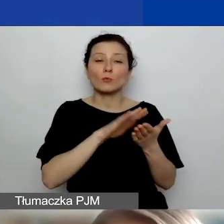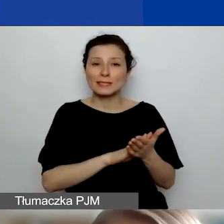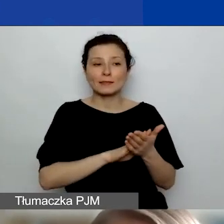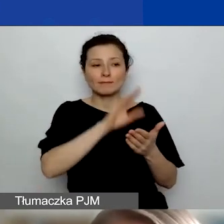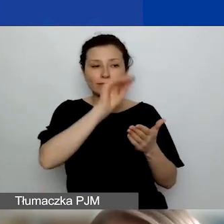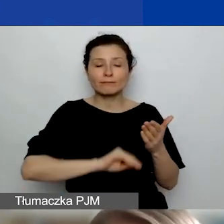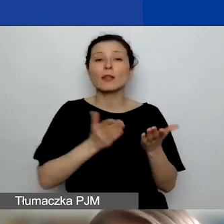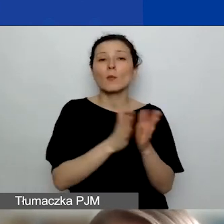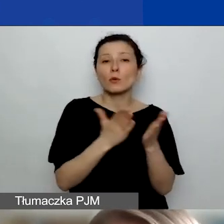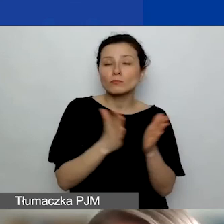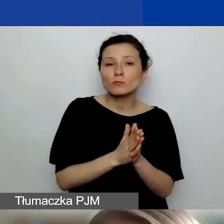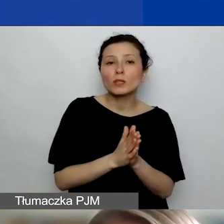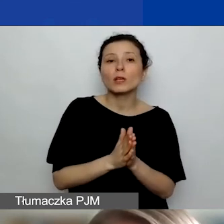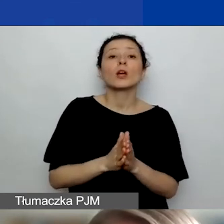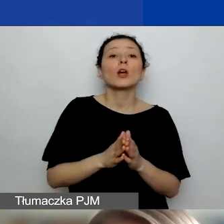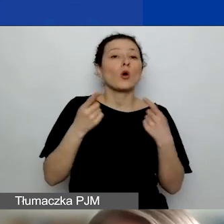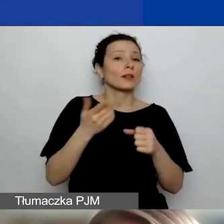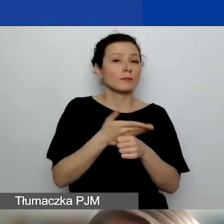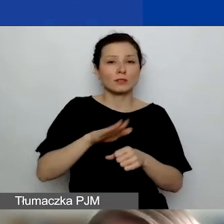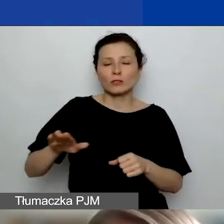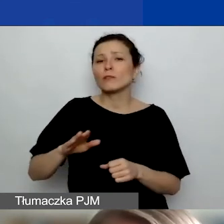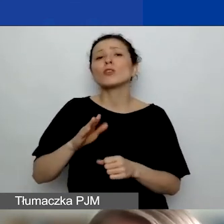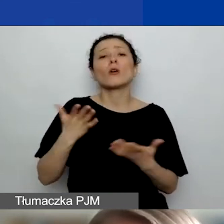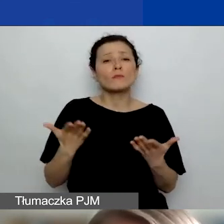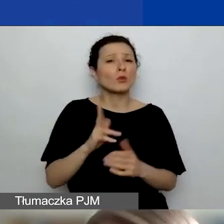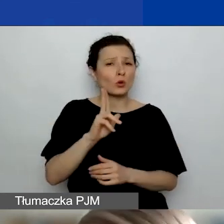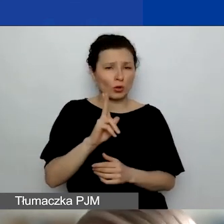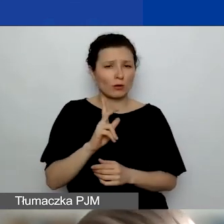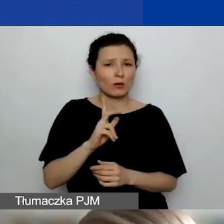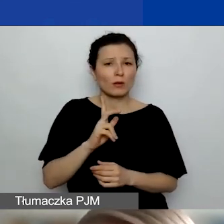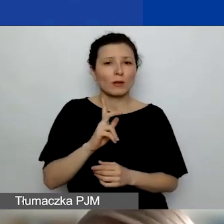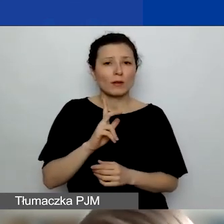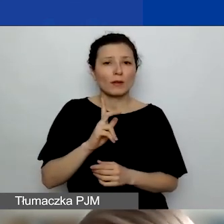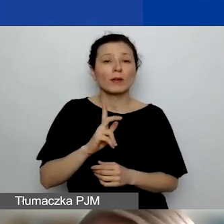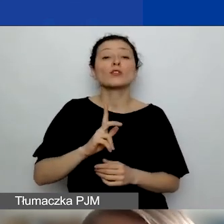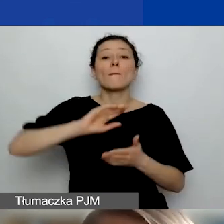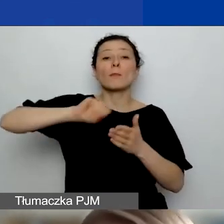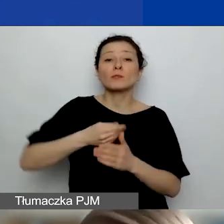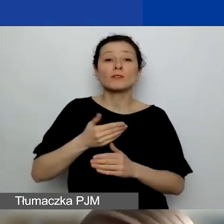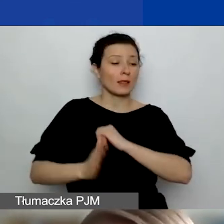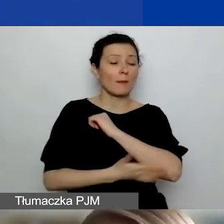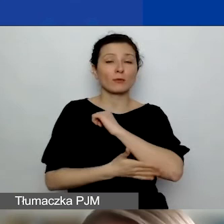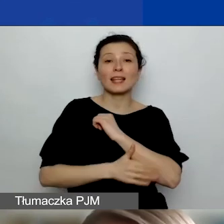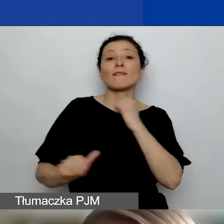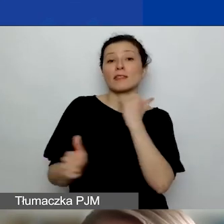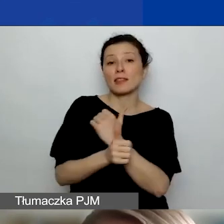Przez organizacje międzynarodowe mamy na myśli takie organizacje powoływane na mocy traktatów o charakterze międzynarodowym.